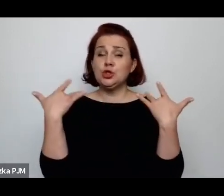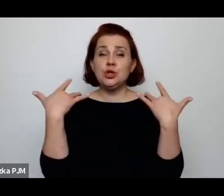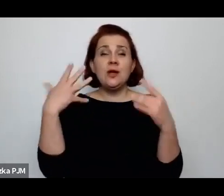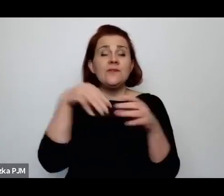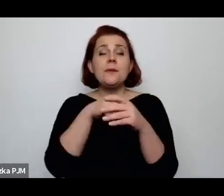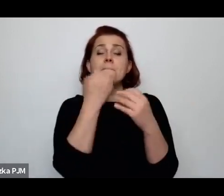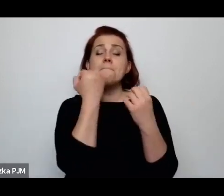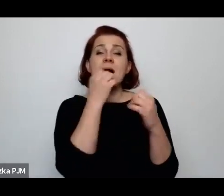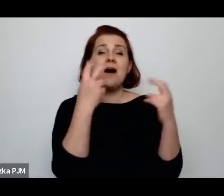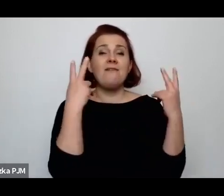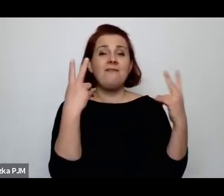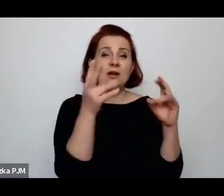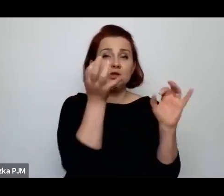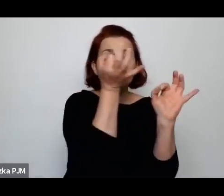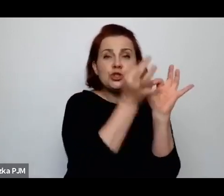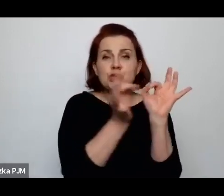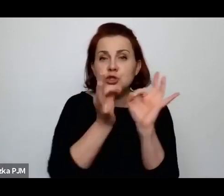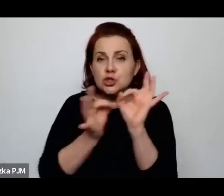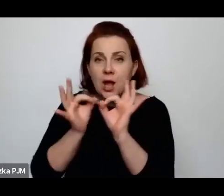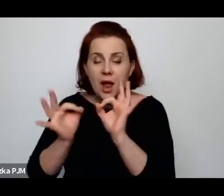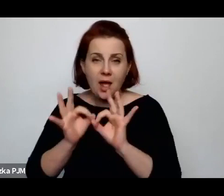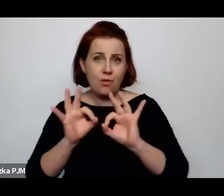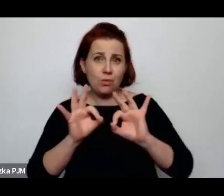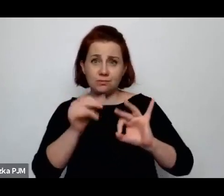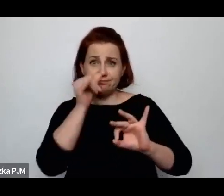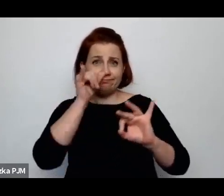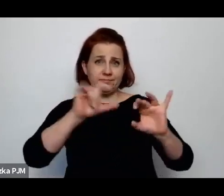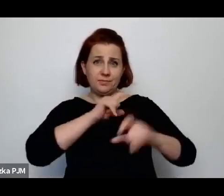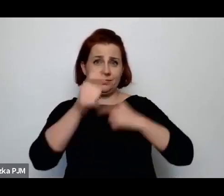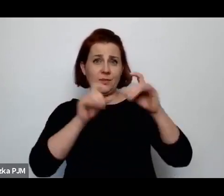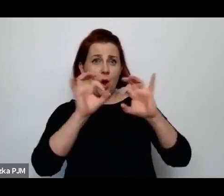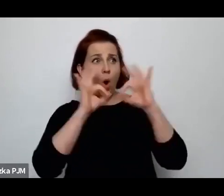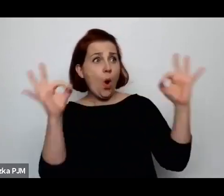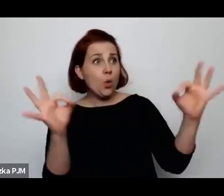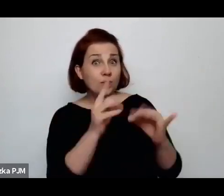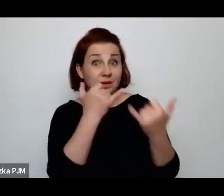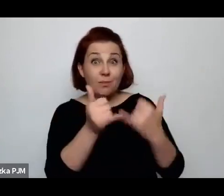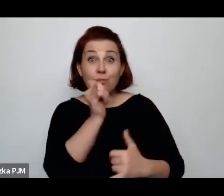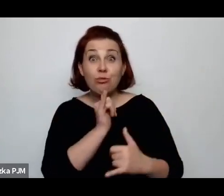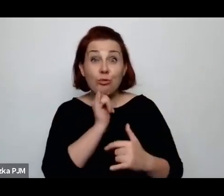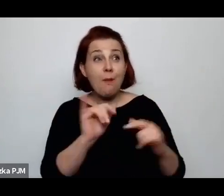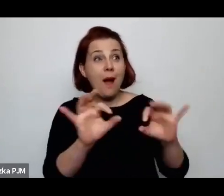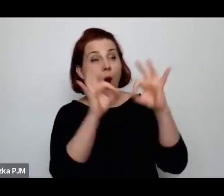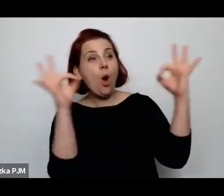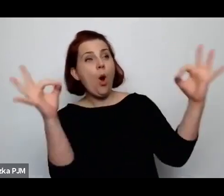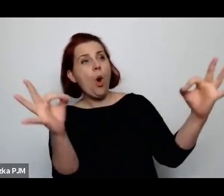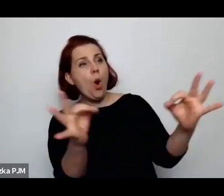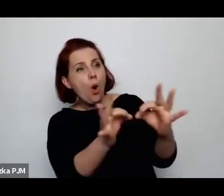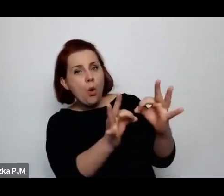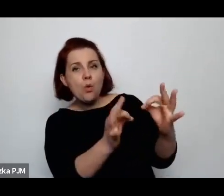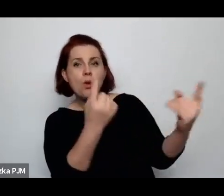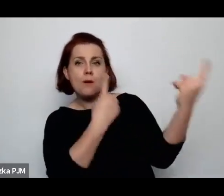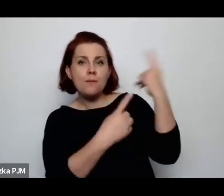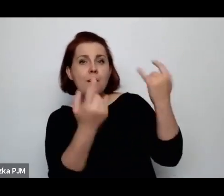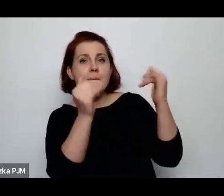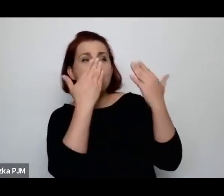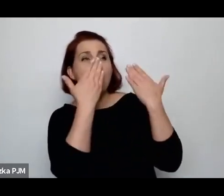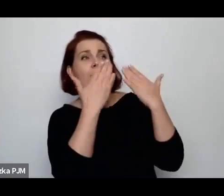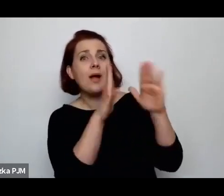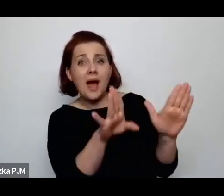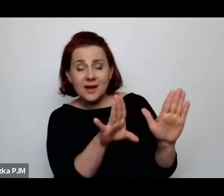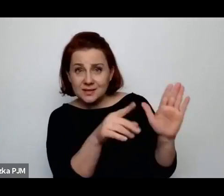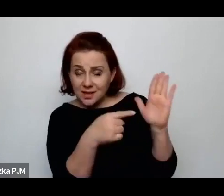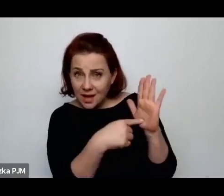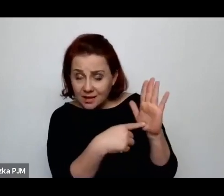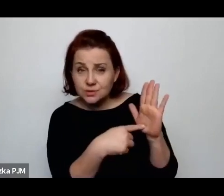które przy wpływie takiego uogólnienia czy oglądu, który można zaprezentować często znika